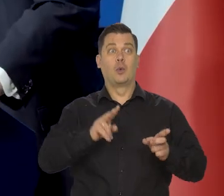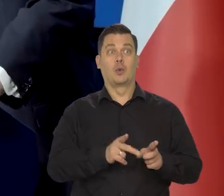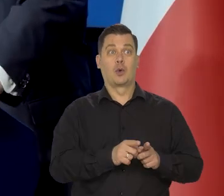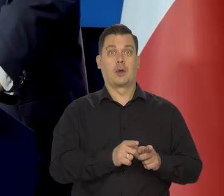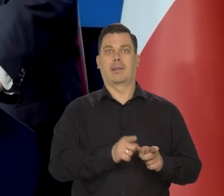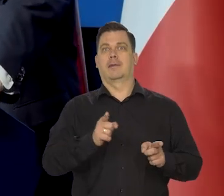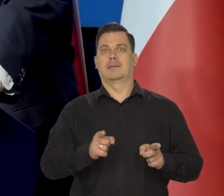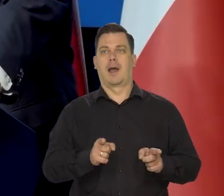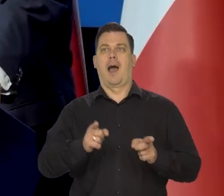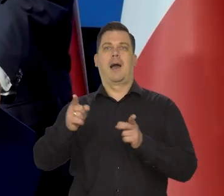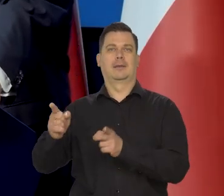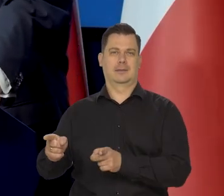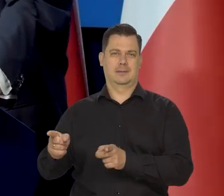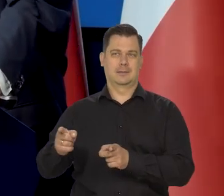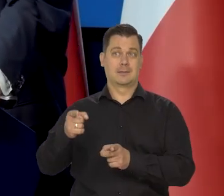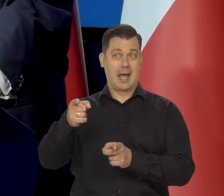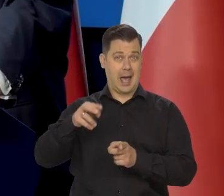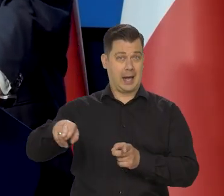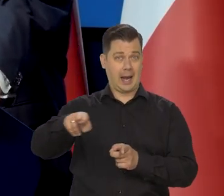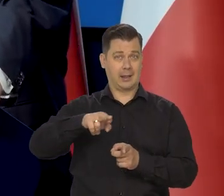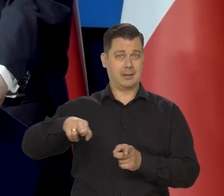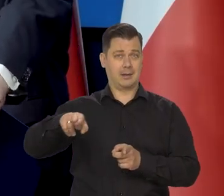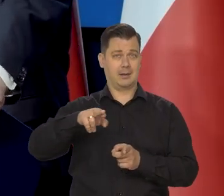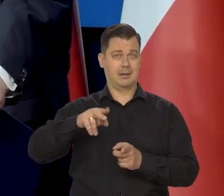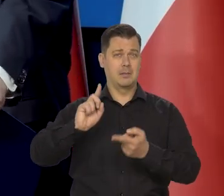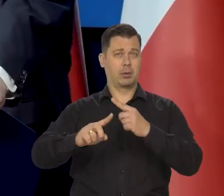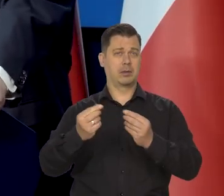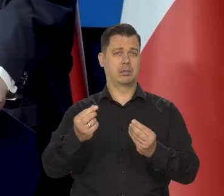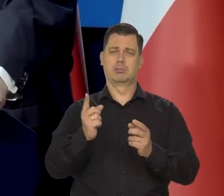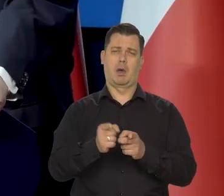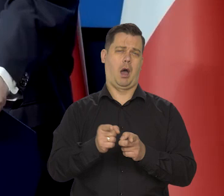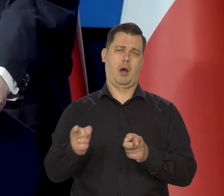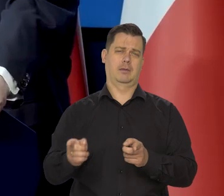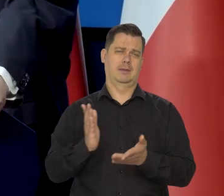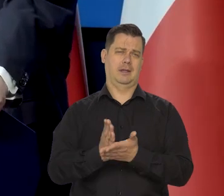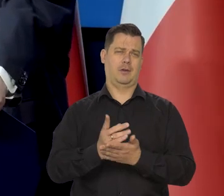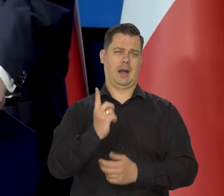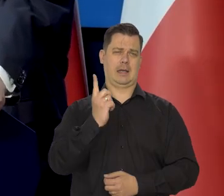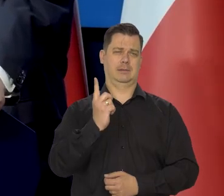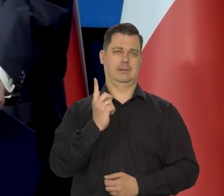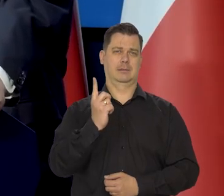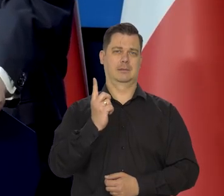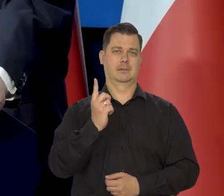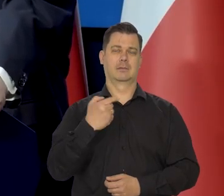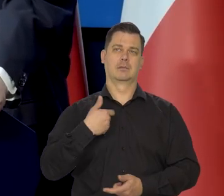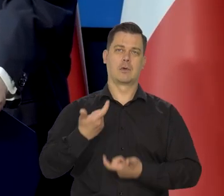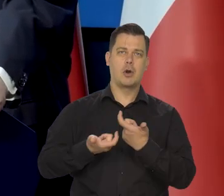ale w radzie jest jedna kadencja. Jest tylko to, co się robi, co się robiło.